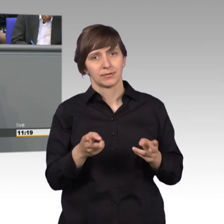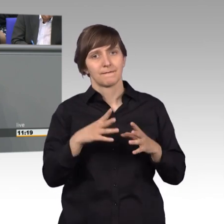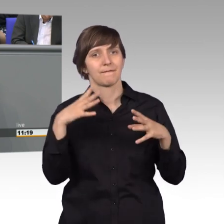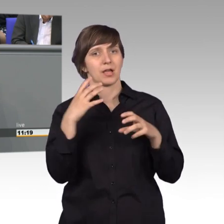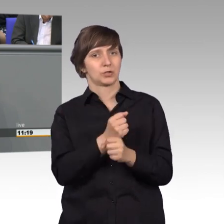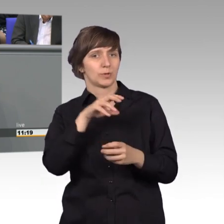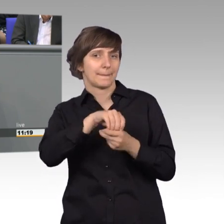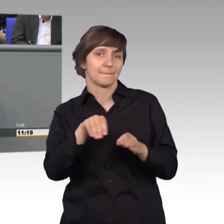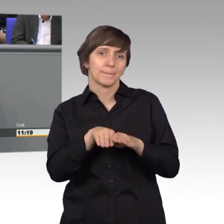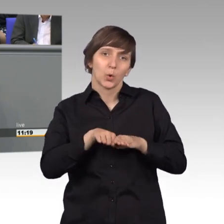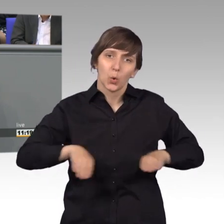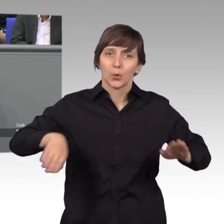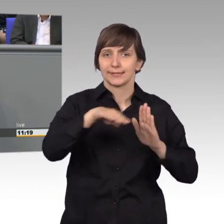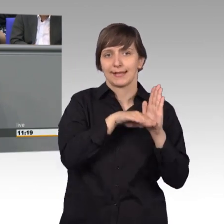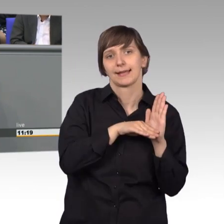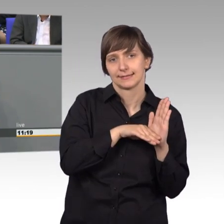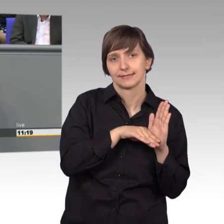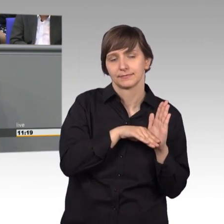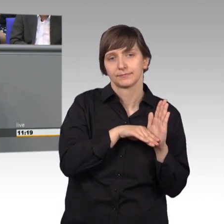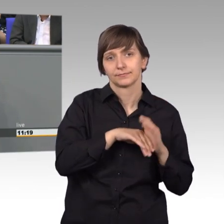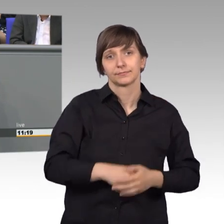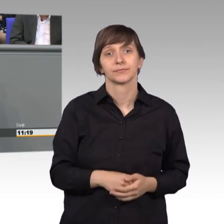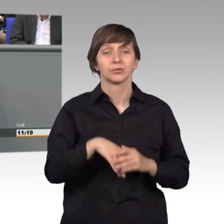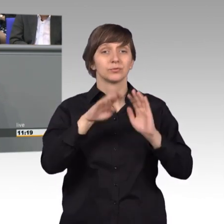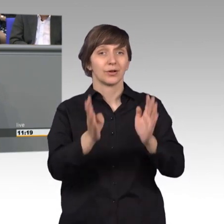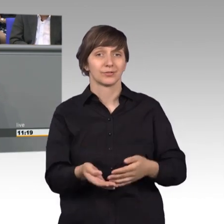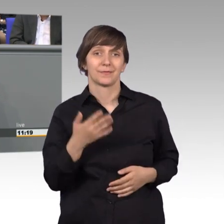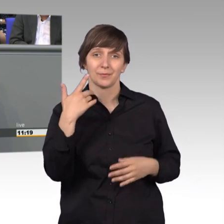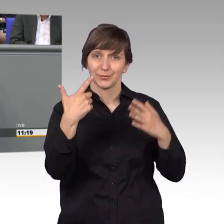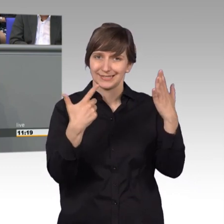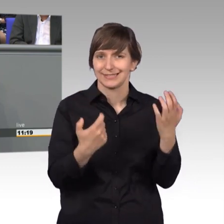Und auch seit 1975 ist es in unserer Verfassung festgeschrieben,